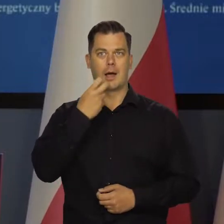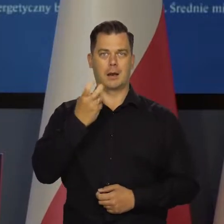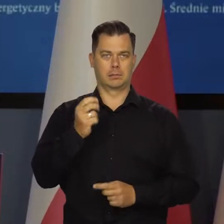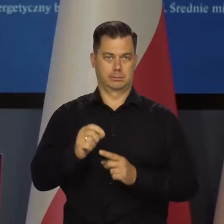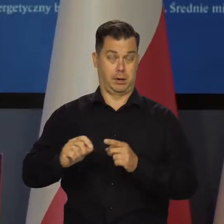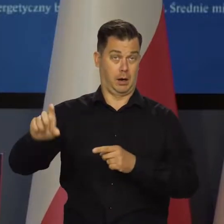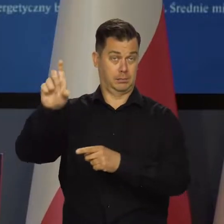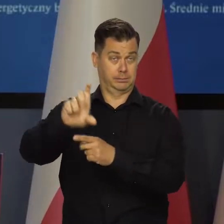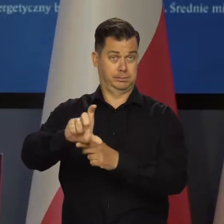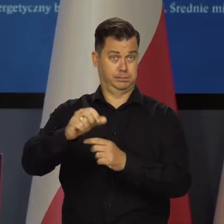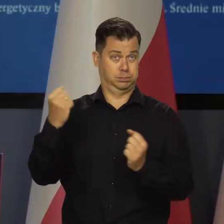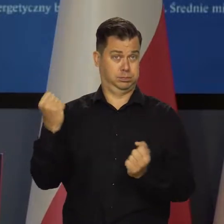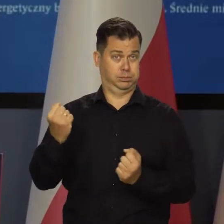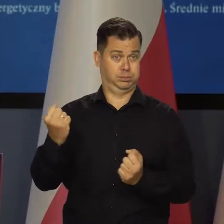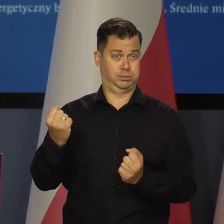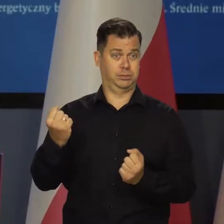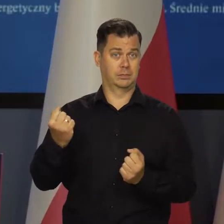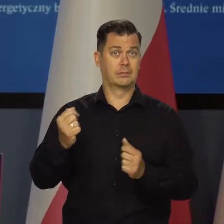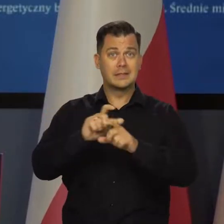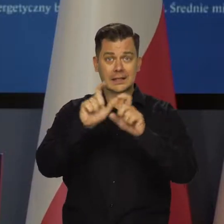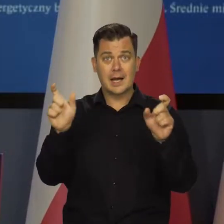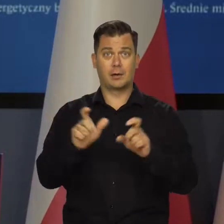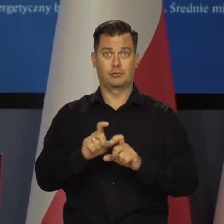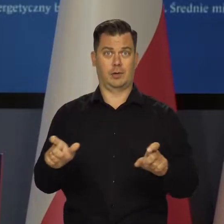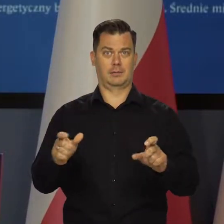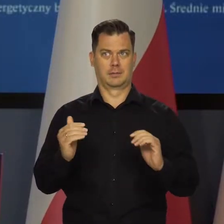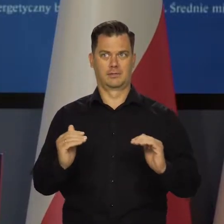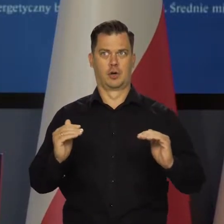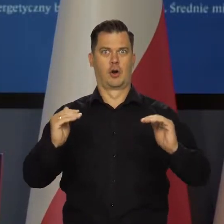Tu cały czas mamy wzrosty.